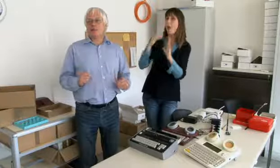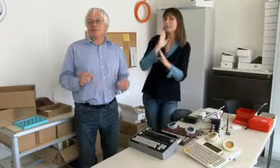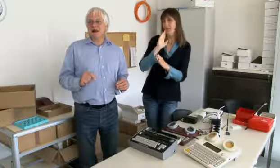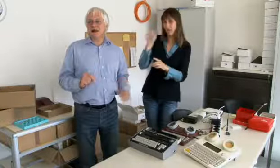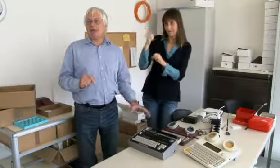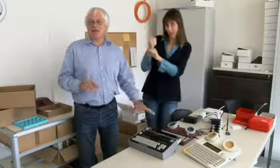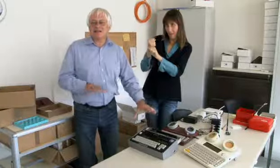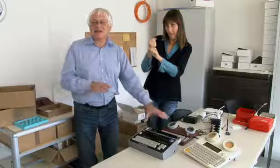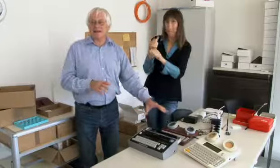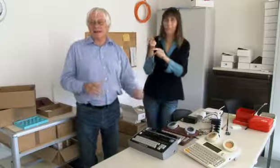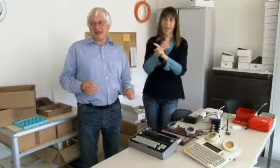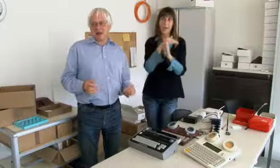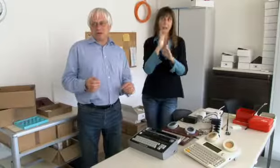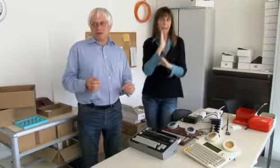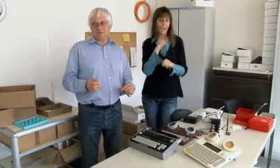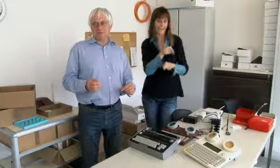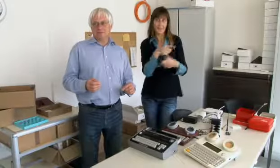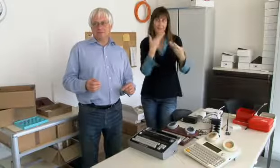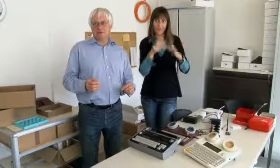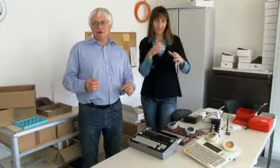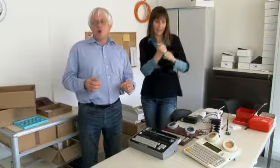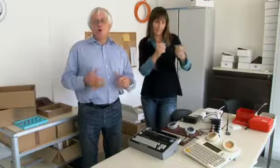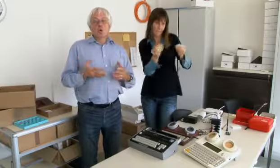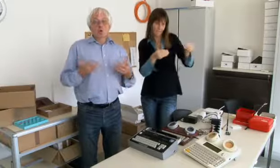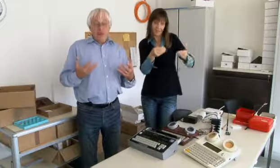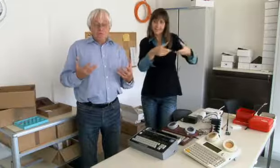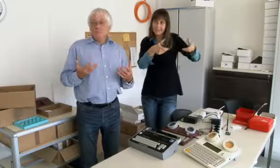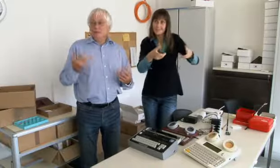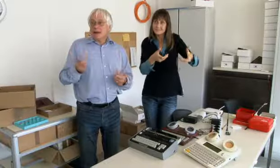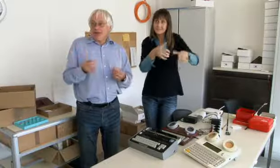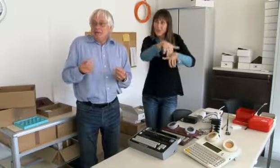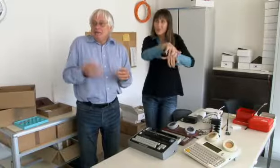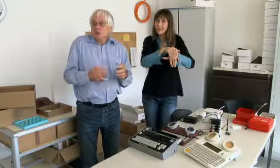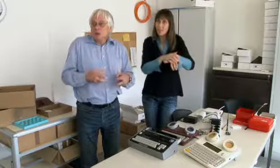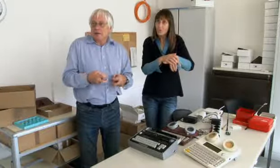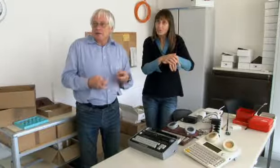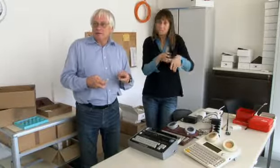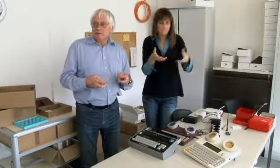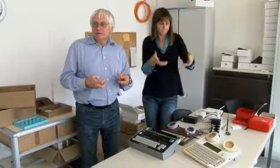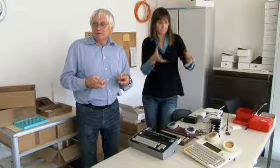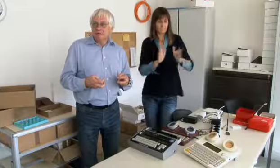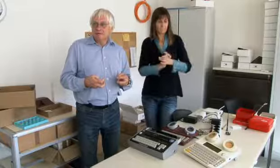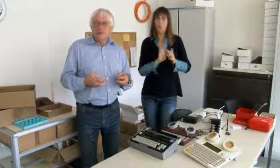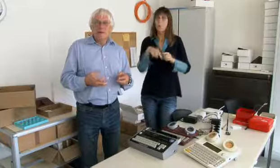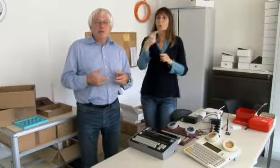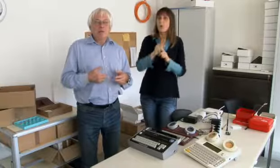halbtags, und im anderen halben Tag habe ich das fertig gemacht.